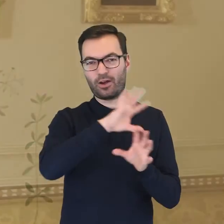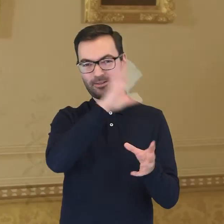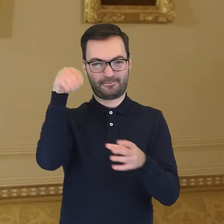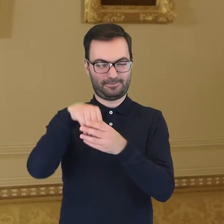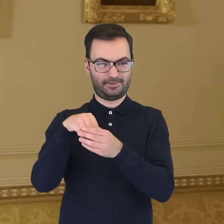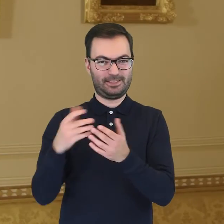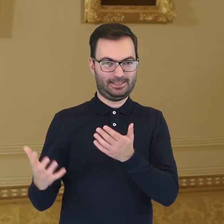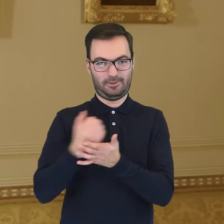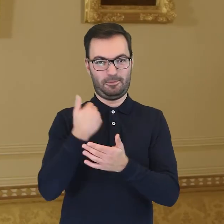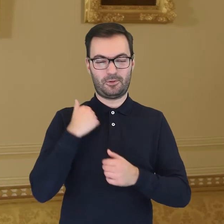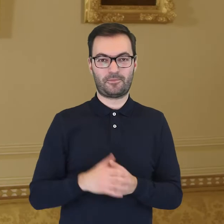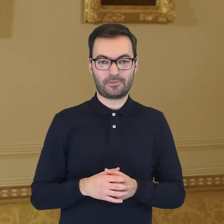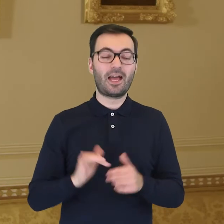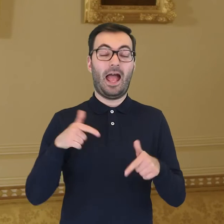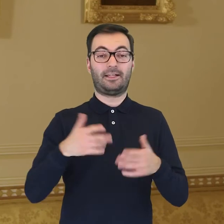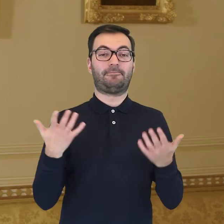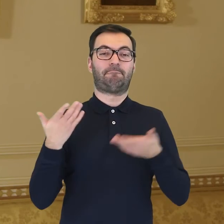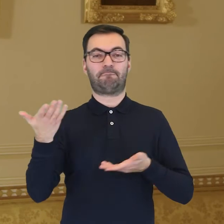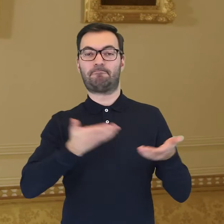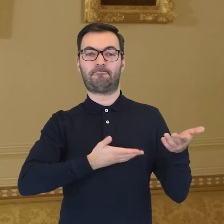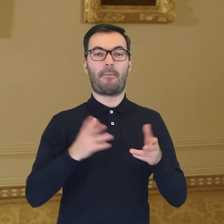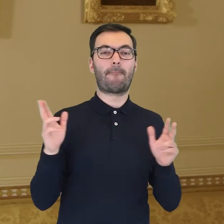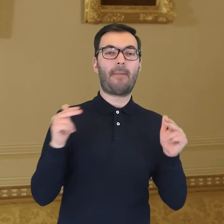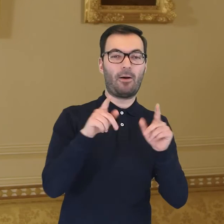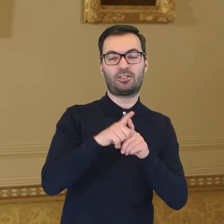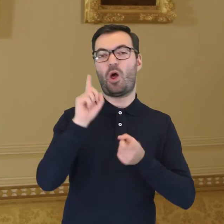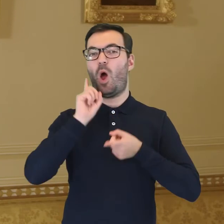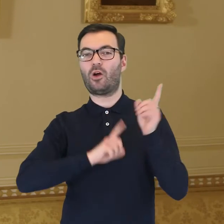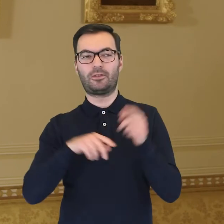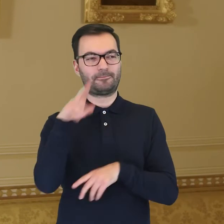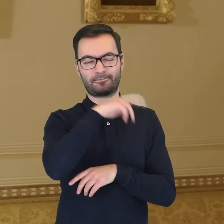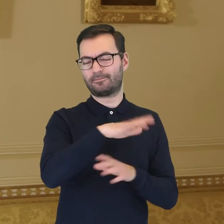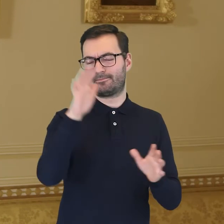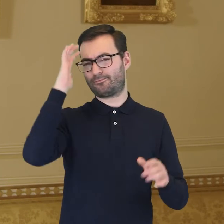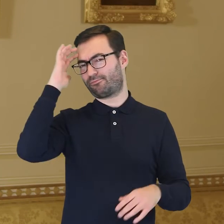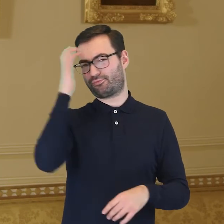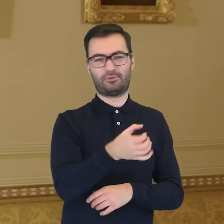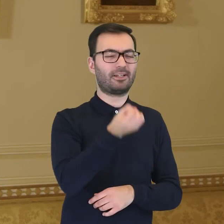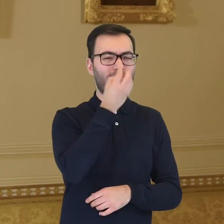Przemierzając pałacowe wnętrza oraz otaczające pałac ogrody, możemy podziwiać niezliczone gatunki kwiatów.